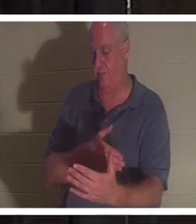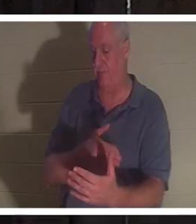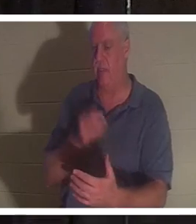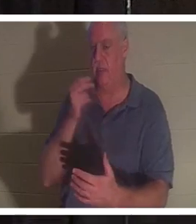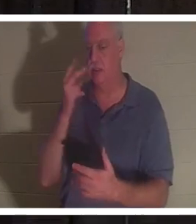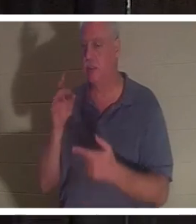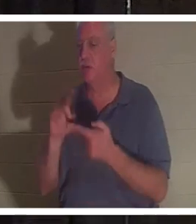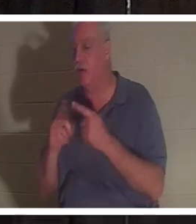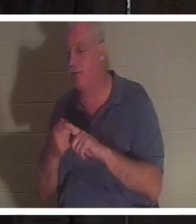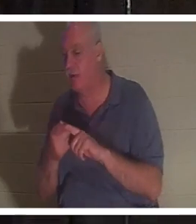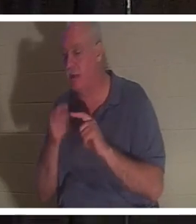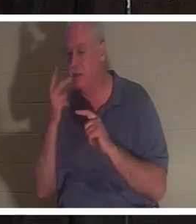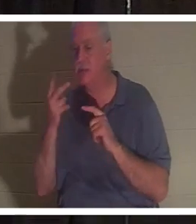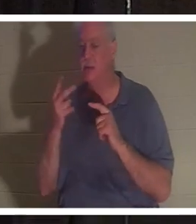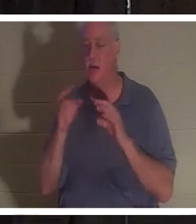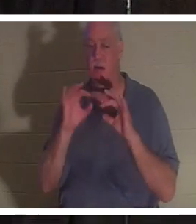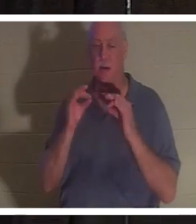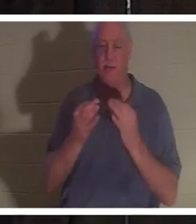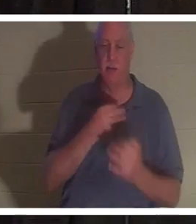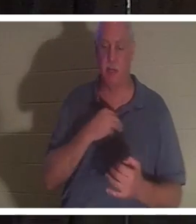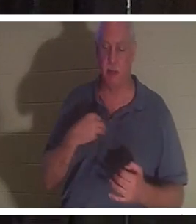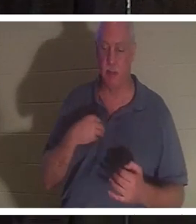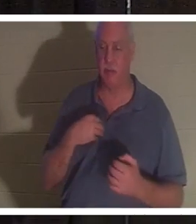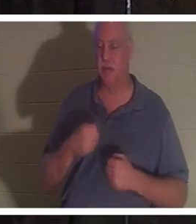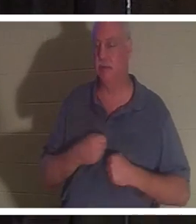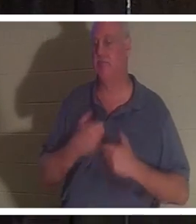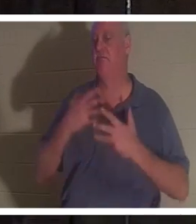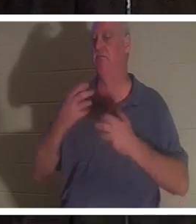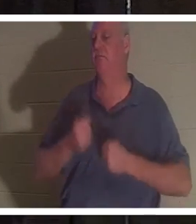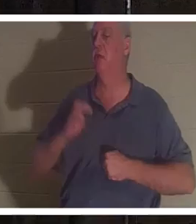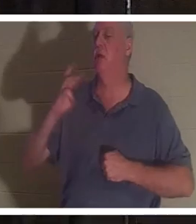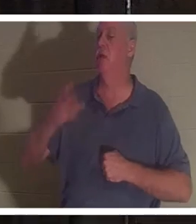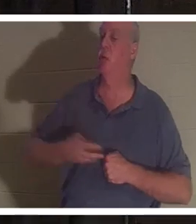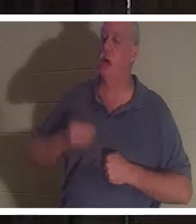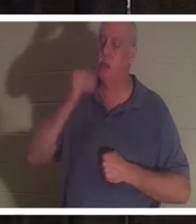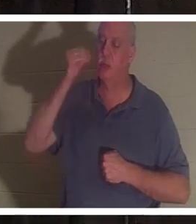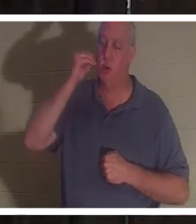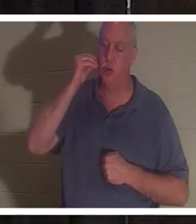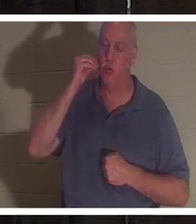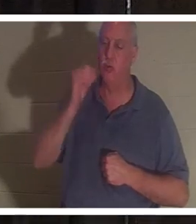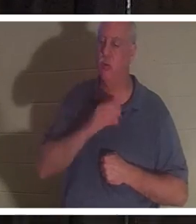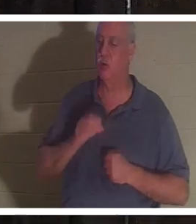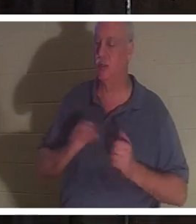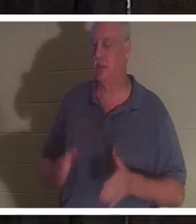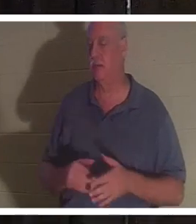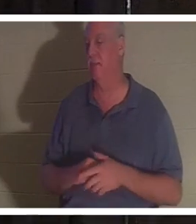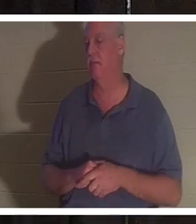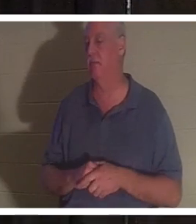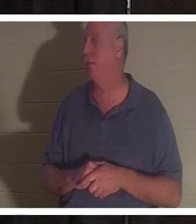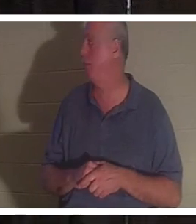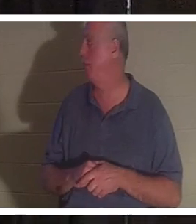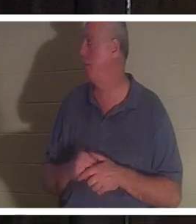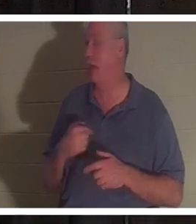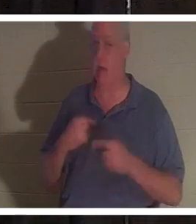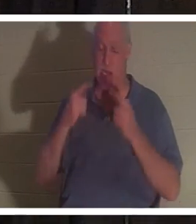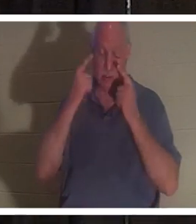친척을 보았고 그들은 모두 "Welcome home Christine"을 노래하고 있었습니다. 그녀 말만 들어도 눈물이 났어 너